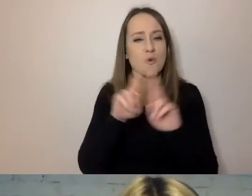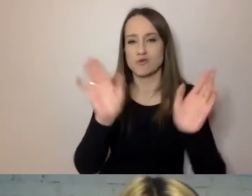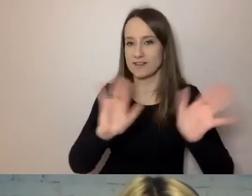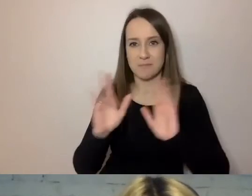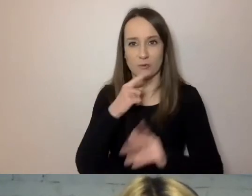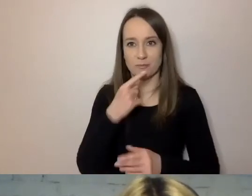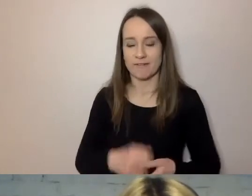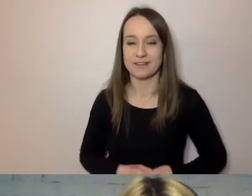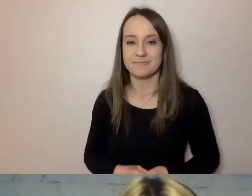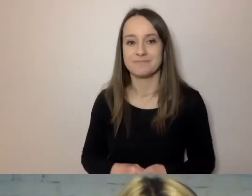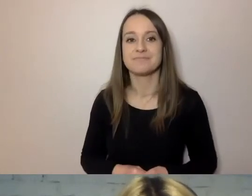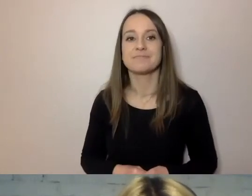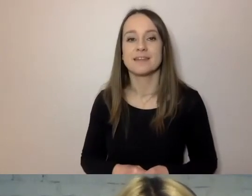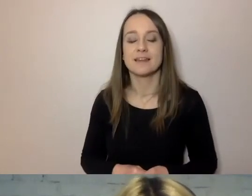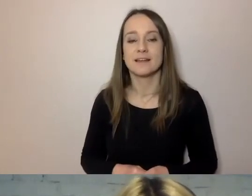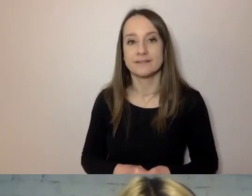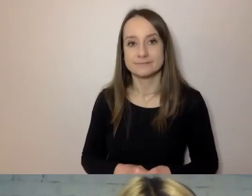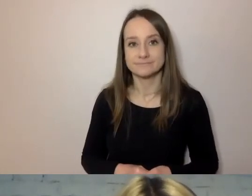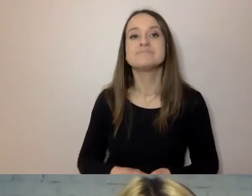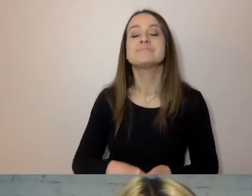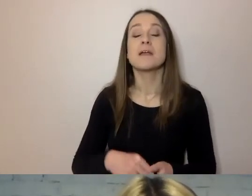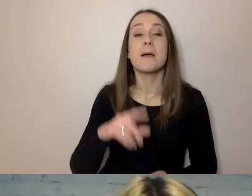Pojazd mechaniczny osobowy to to samo co samochód.